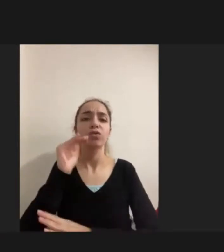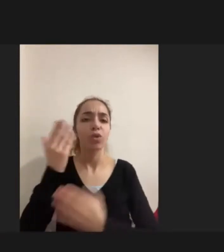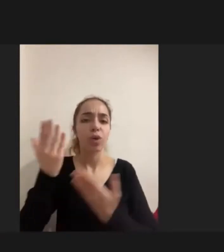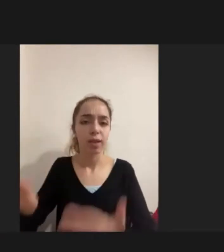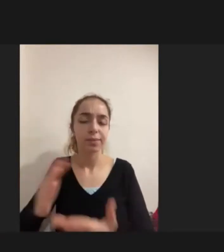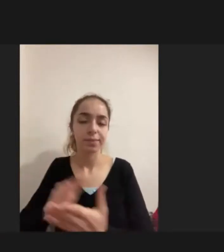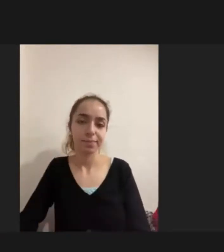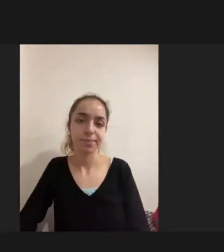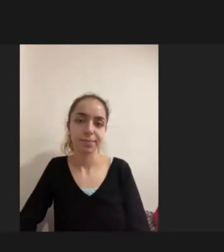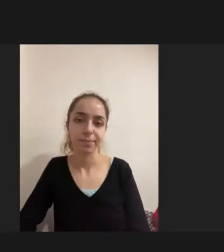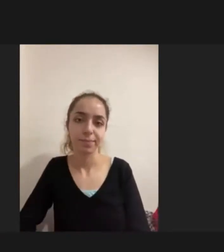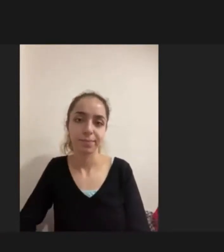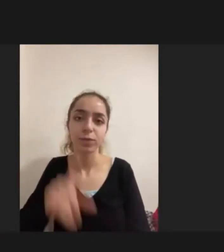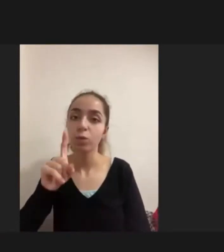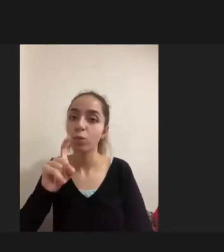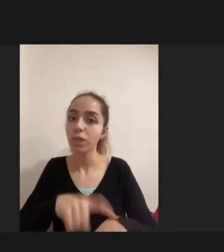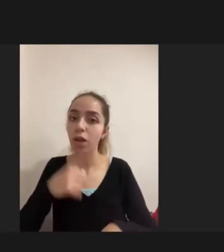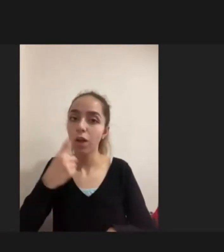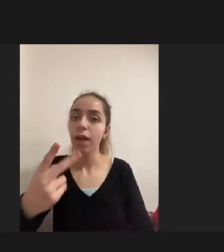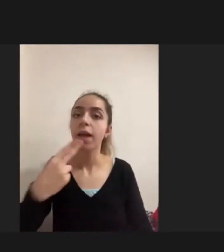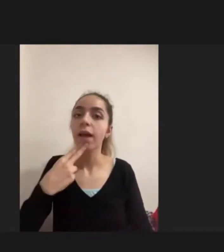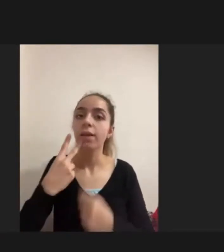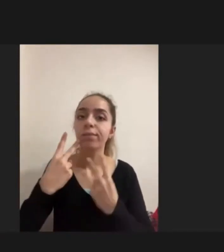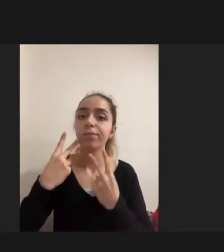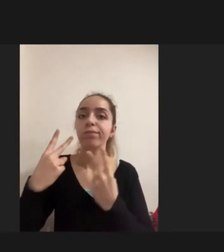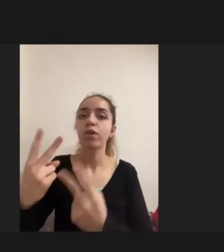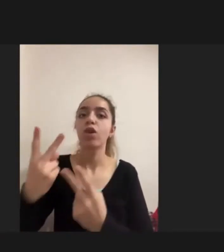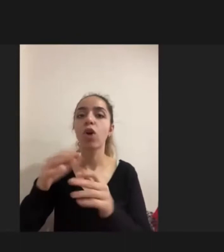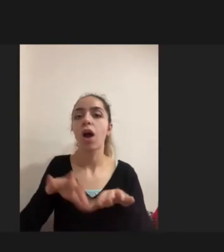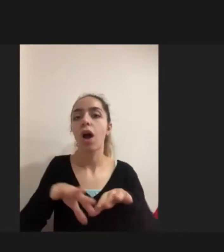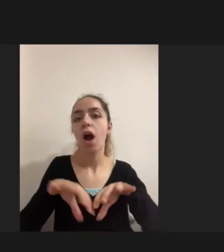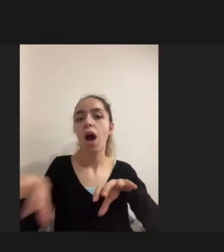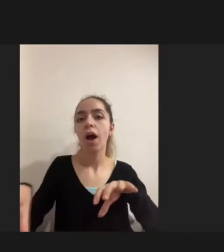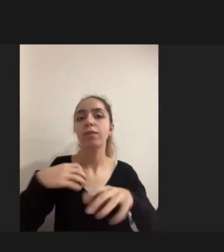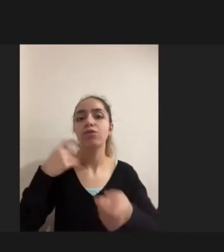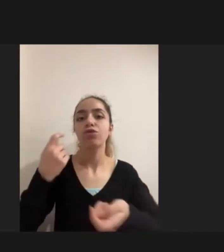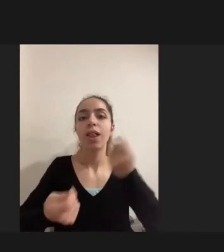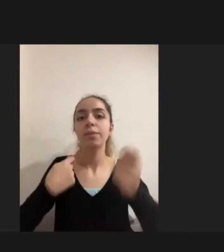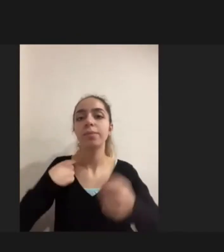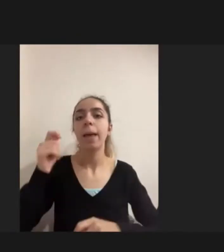Bu sırada Kadınlara yönelik ayrı bir çalışma gerçekleştirmem gerektiğini fark Suzan Bendel'i